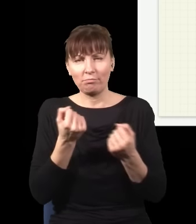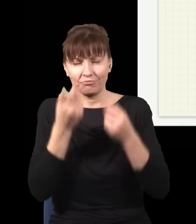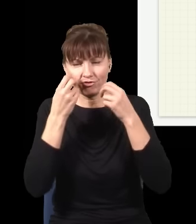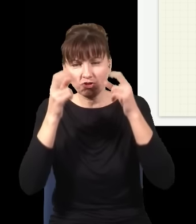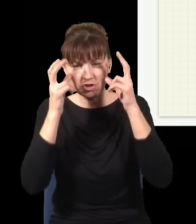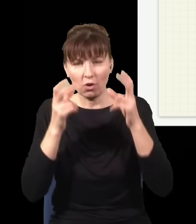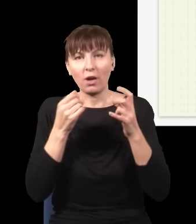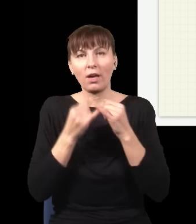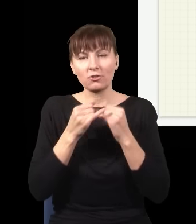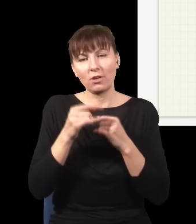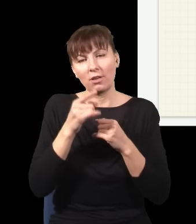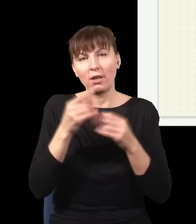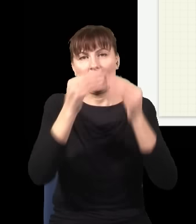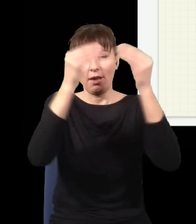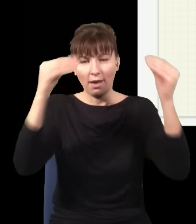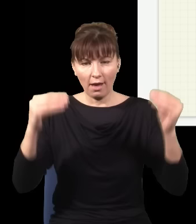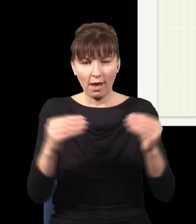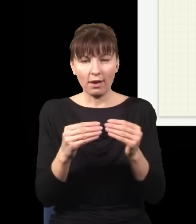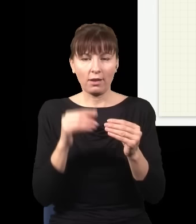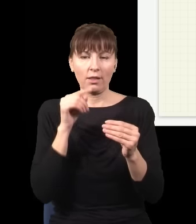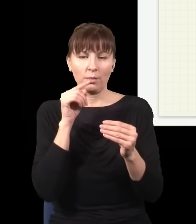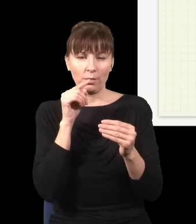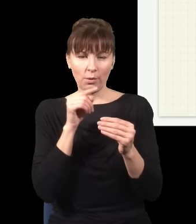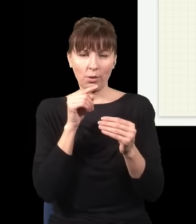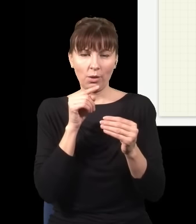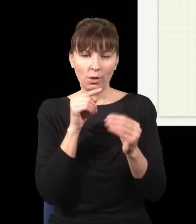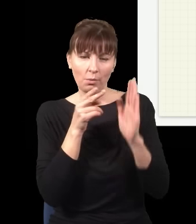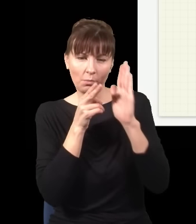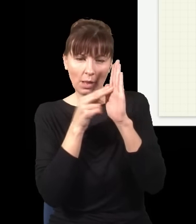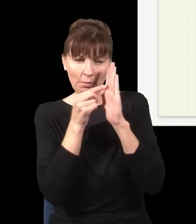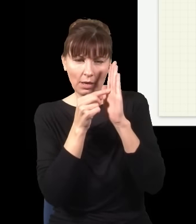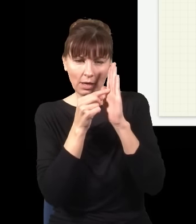powiedzmy, tak, wyobrażę sobie teraz, jak ta plamka by wyglądała mniej więcej, tu mam fotony,